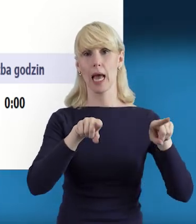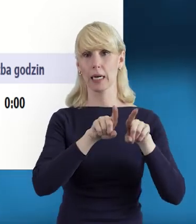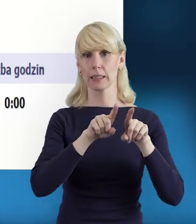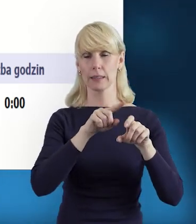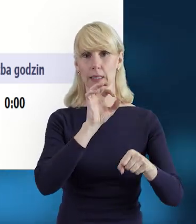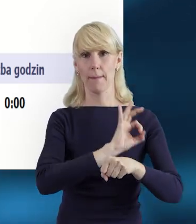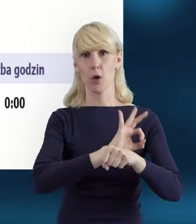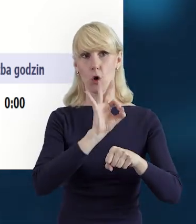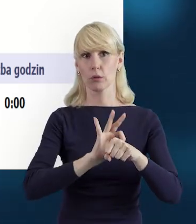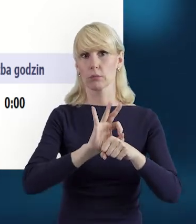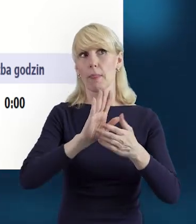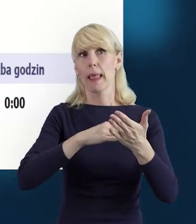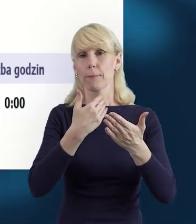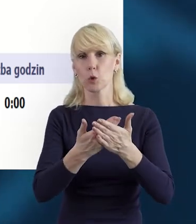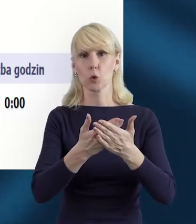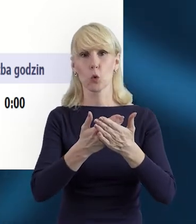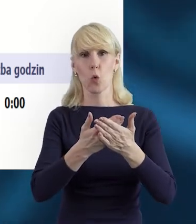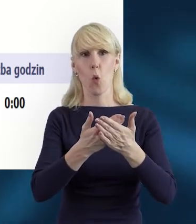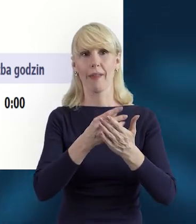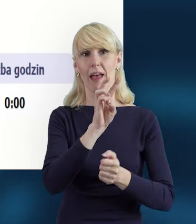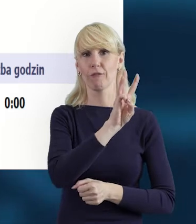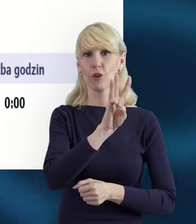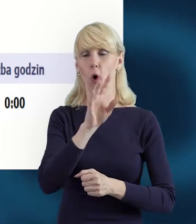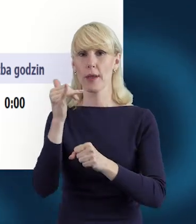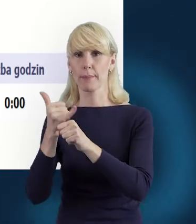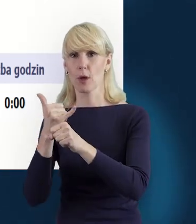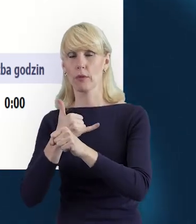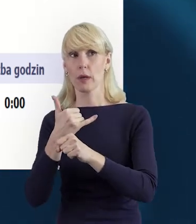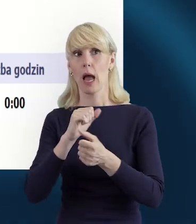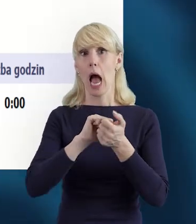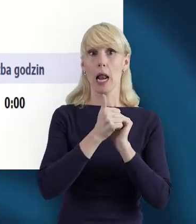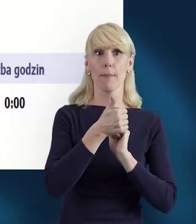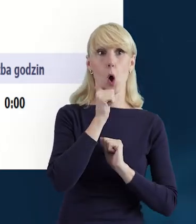na przykład we wtorki i piątki, lub codziennie po 6-8 godzin.